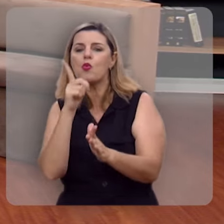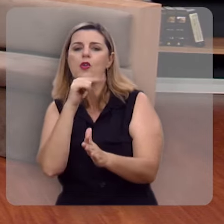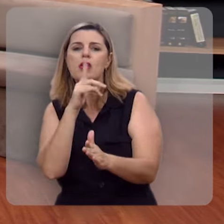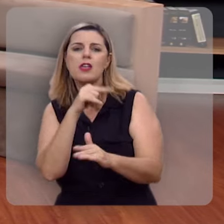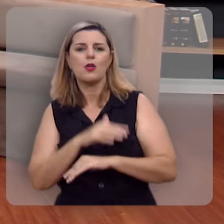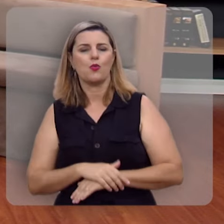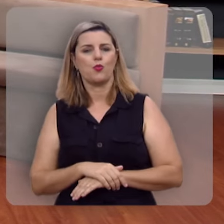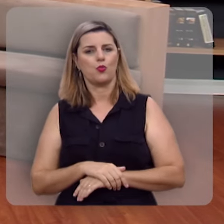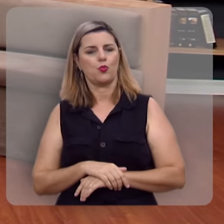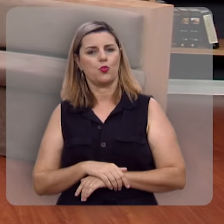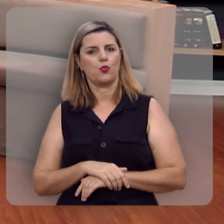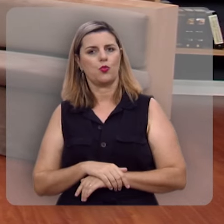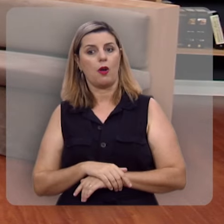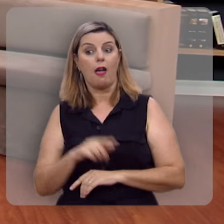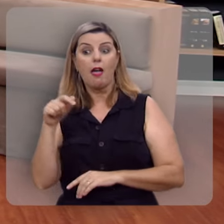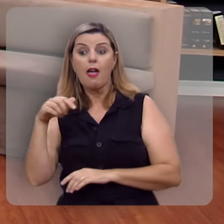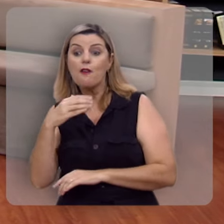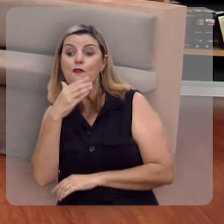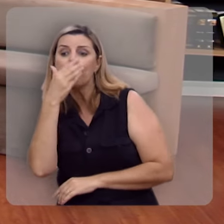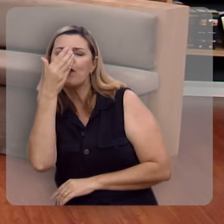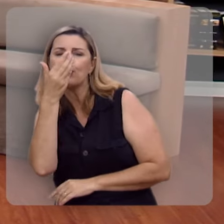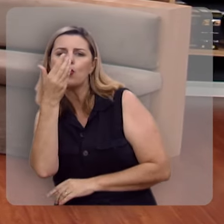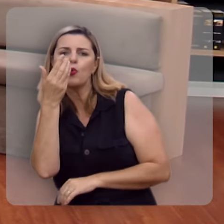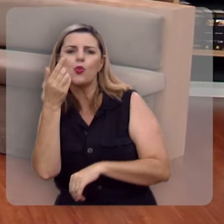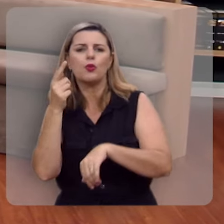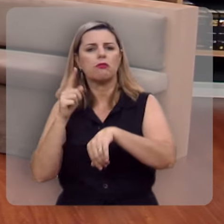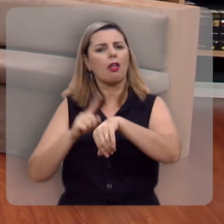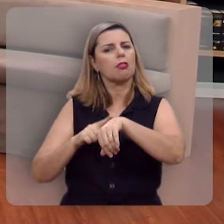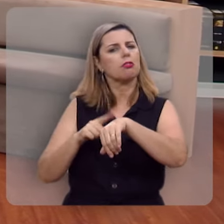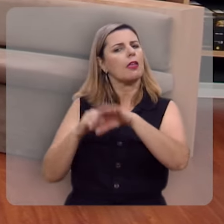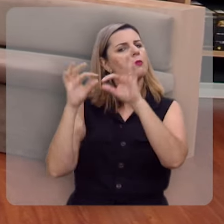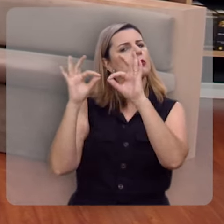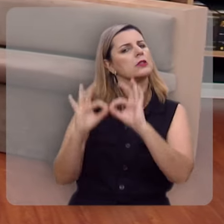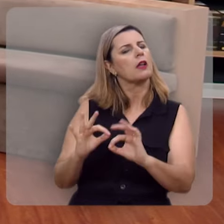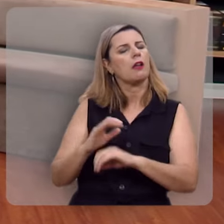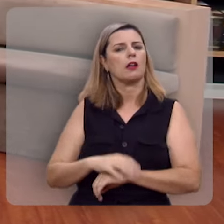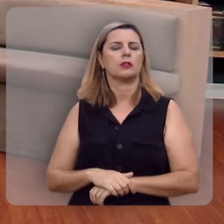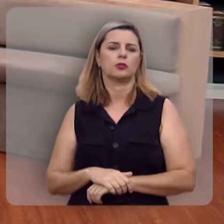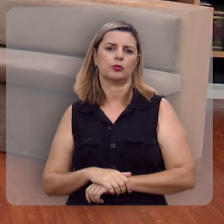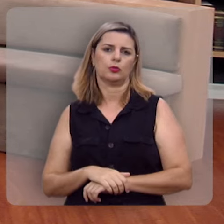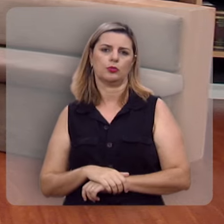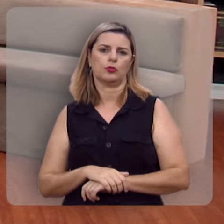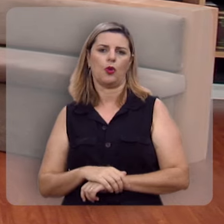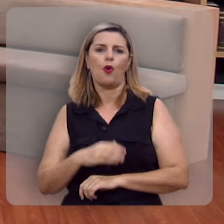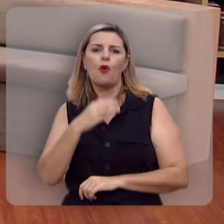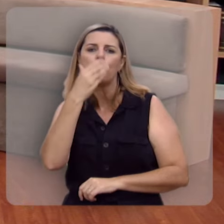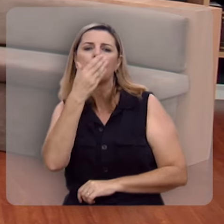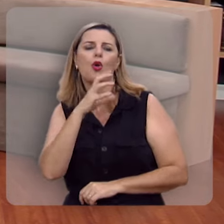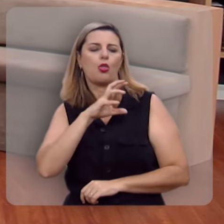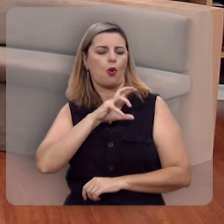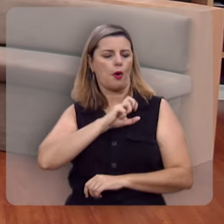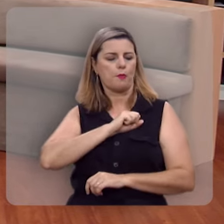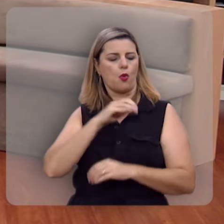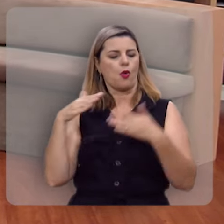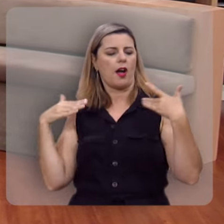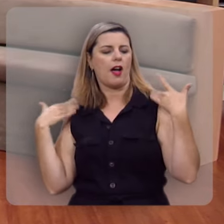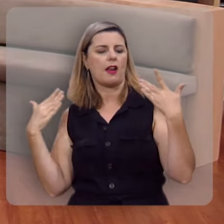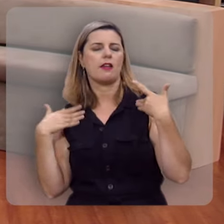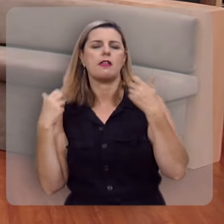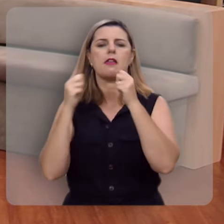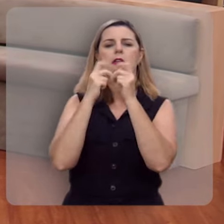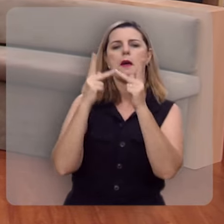Essa é uma árvore que dá frutos nas estações próprias, fruto do amor, da alegria, da paz,